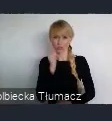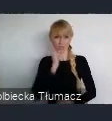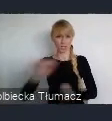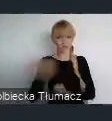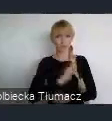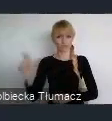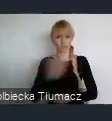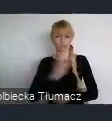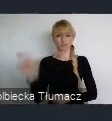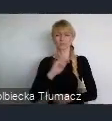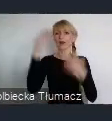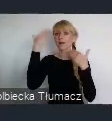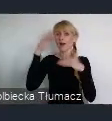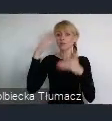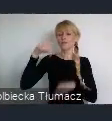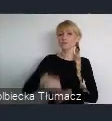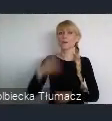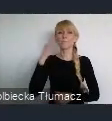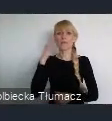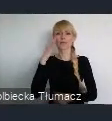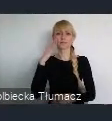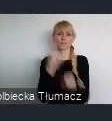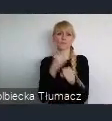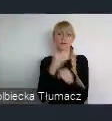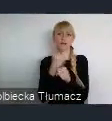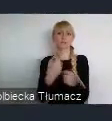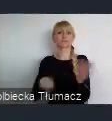miejscem pracy również dla mieszkańców ościennych miast.